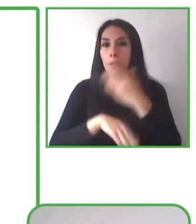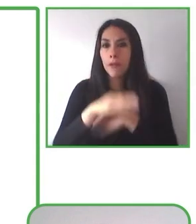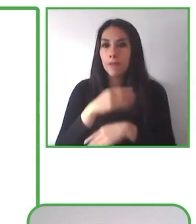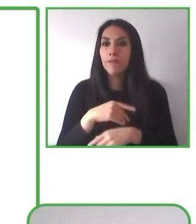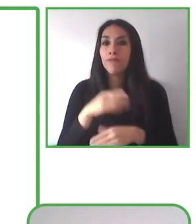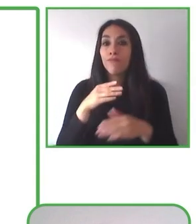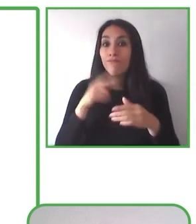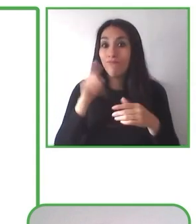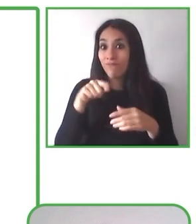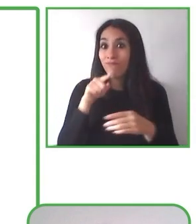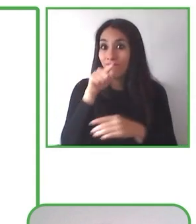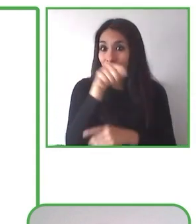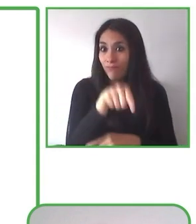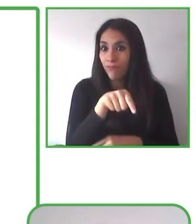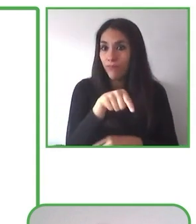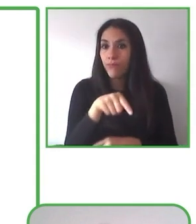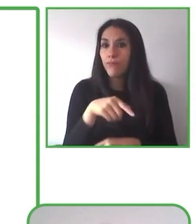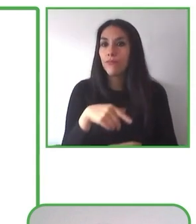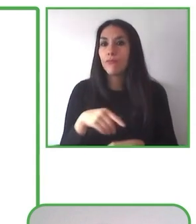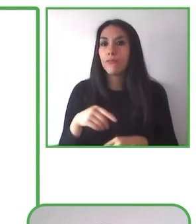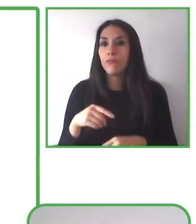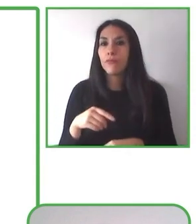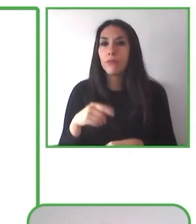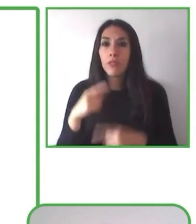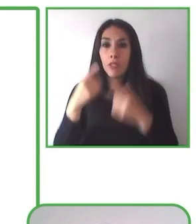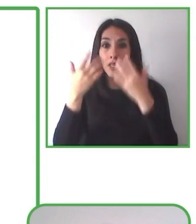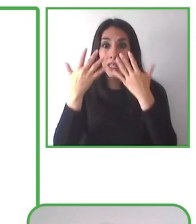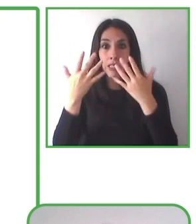mejoren la calidad de vida de las personas con discapacidad y de sus familias.